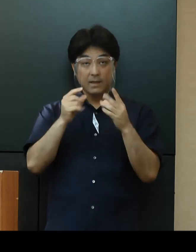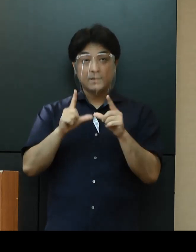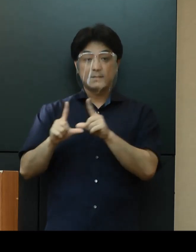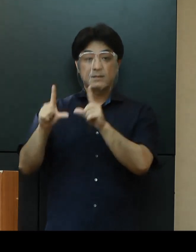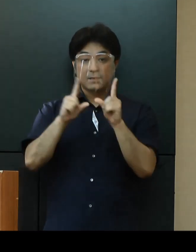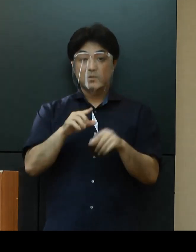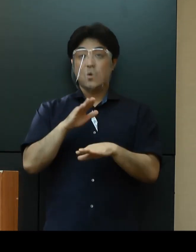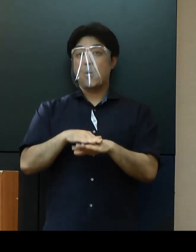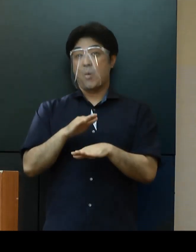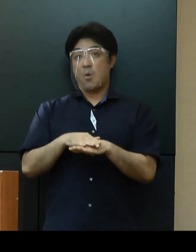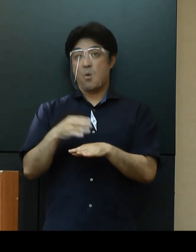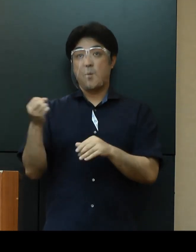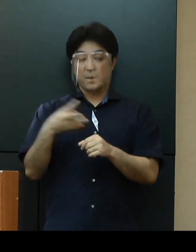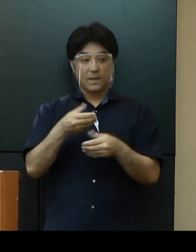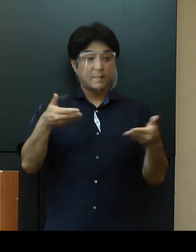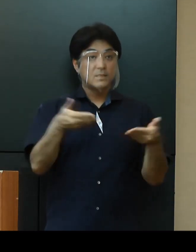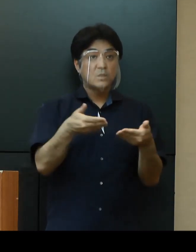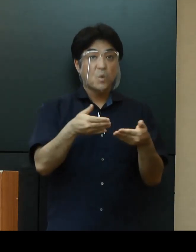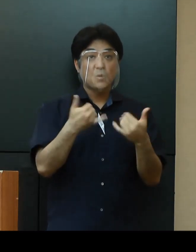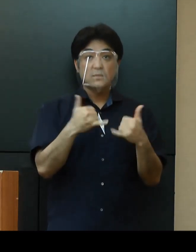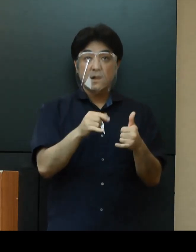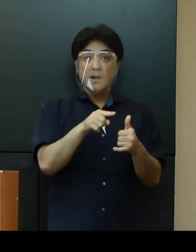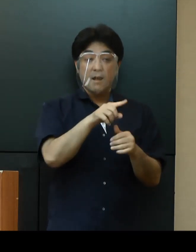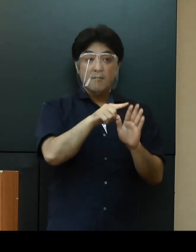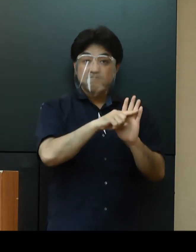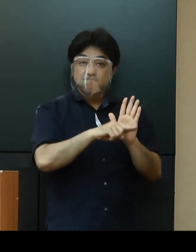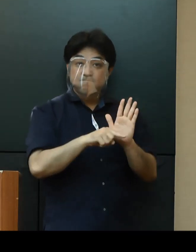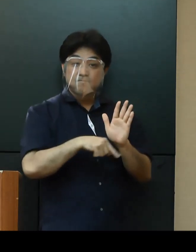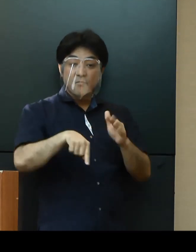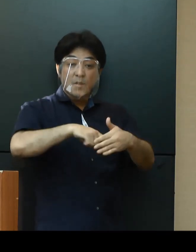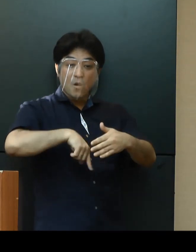事業所ごとのガイドラインの遵守にご協力をお願いいたします